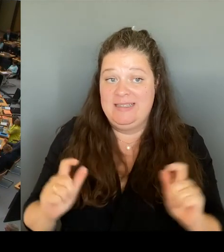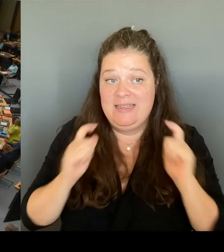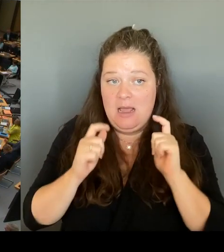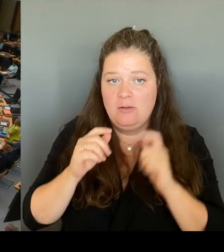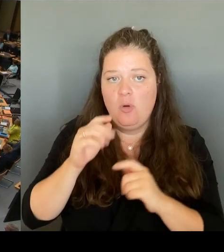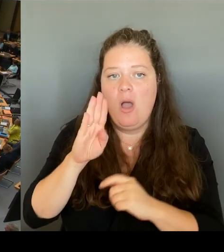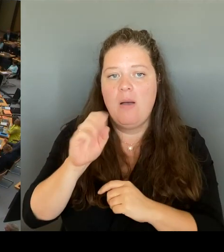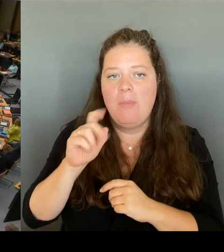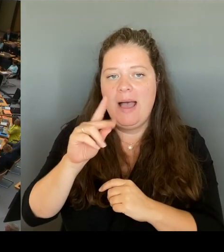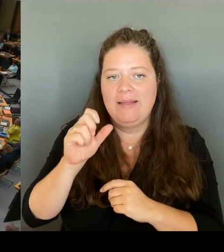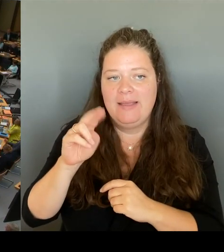Frau Senatorin.